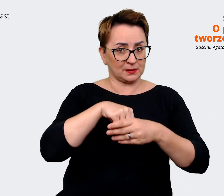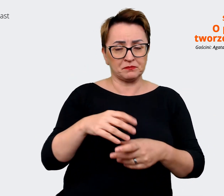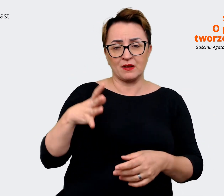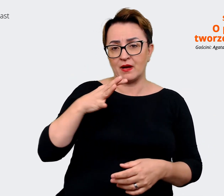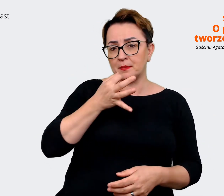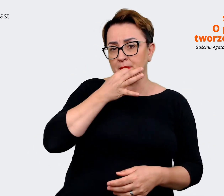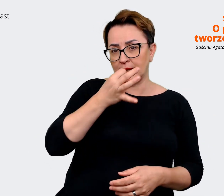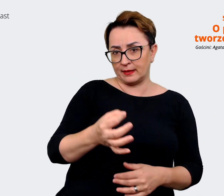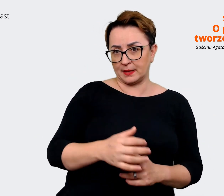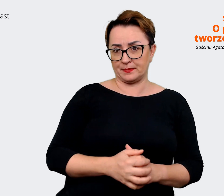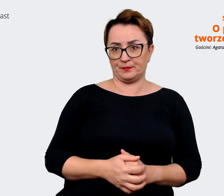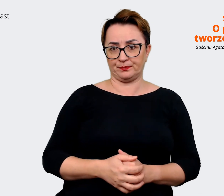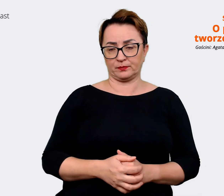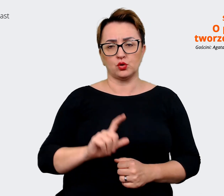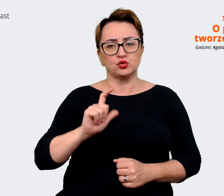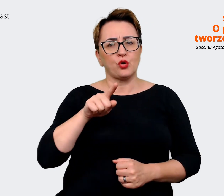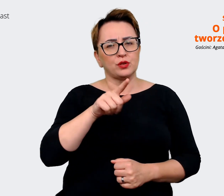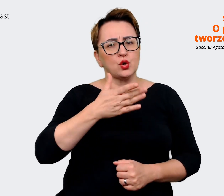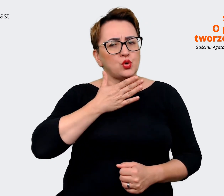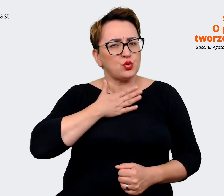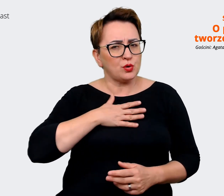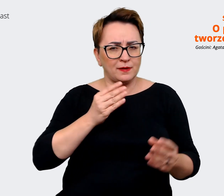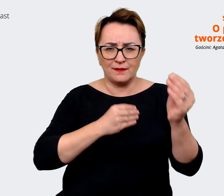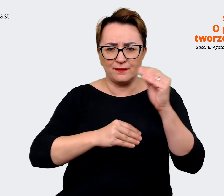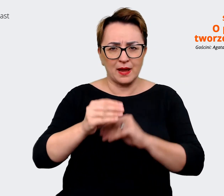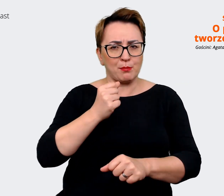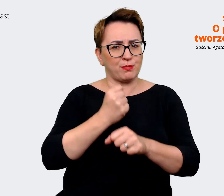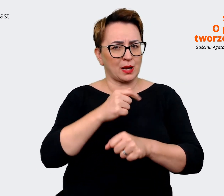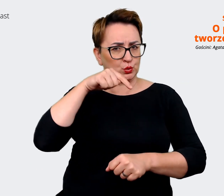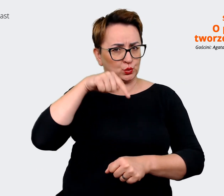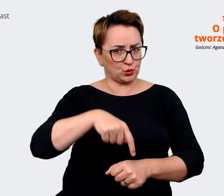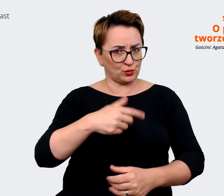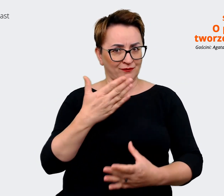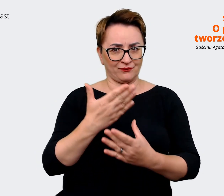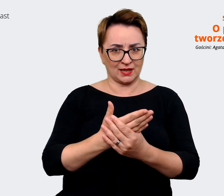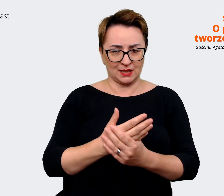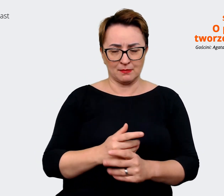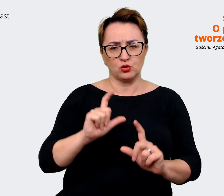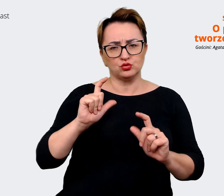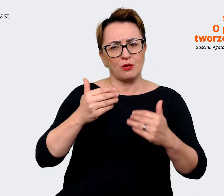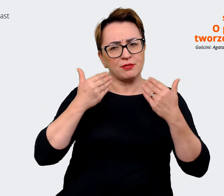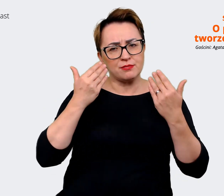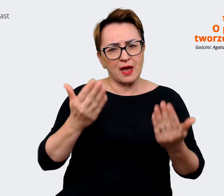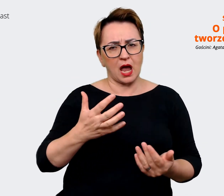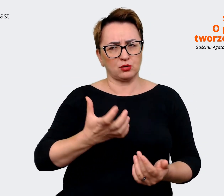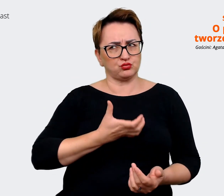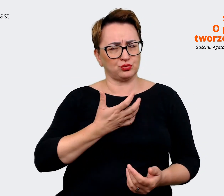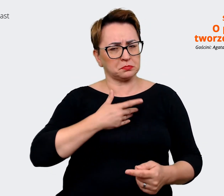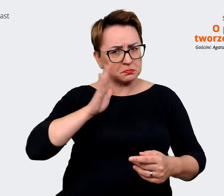co najbardziej lubisz w pracy w danej firmie, co daje Ci poczucie sensu, może podziel się